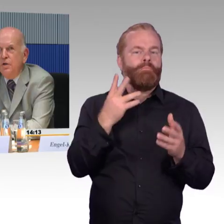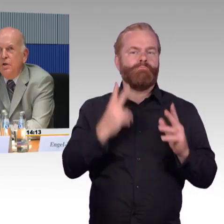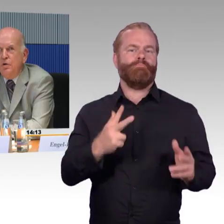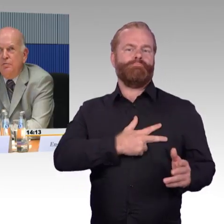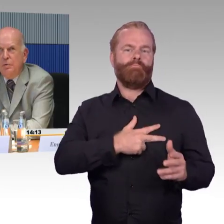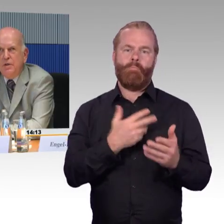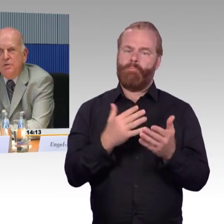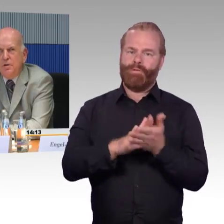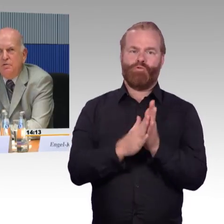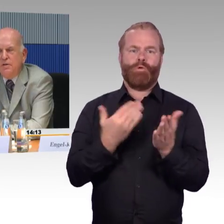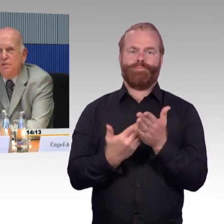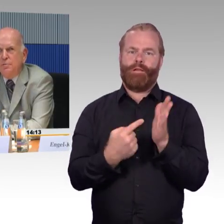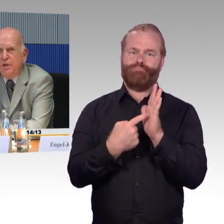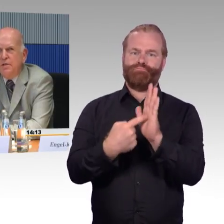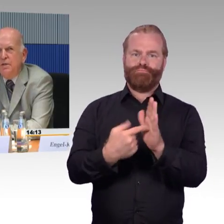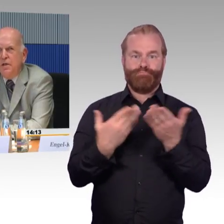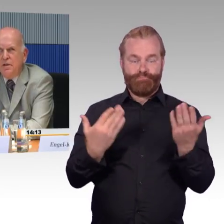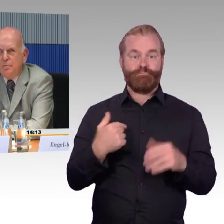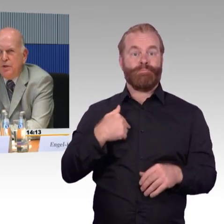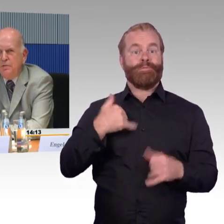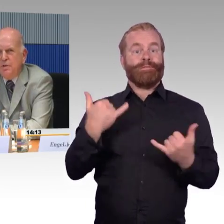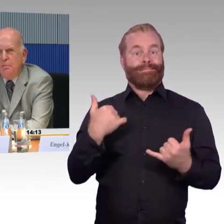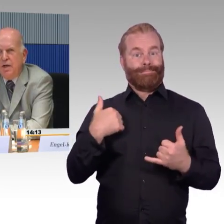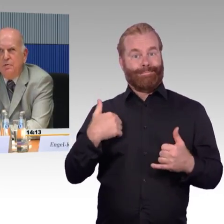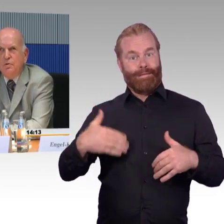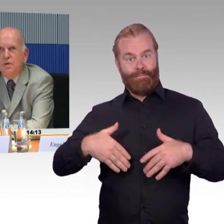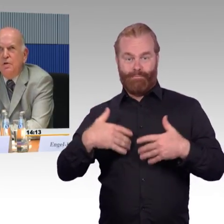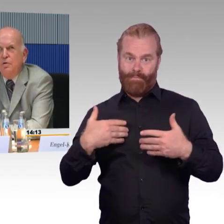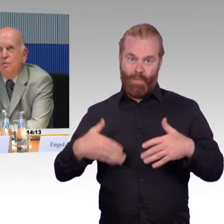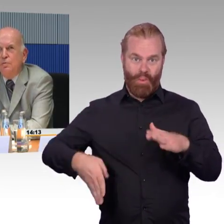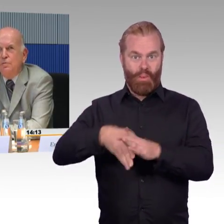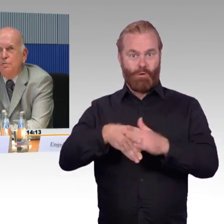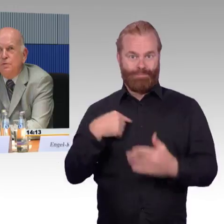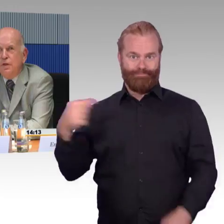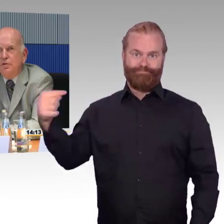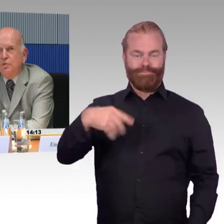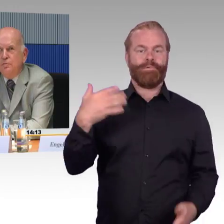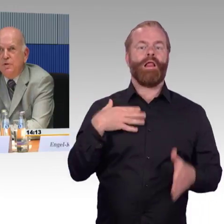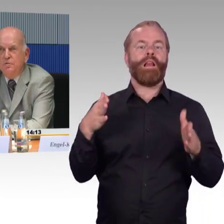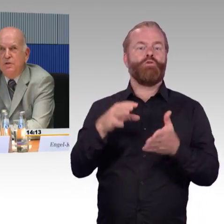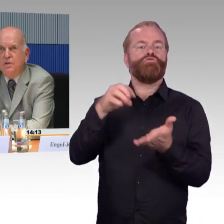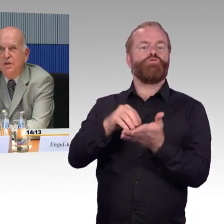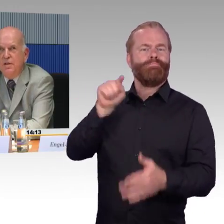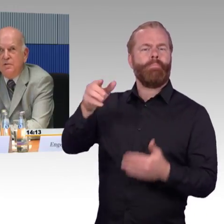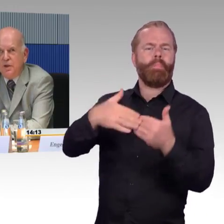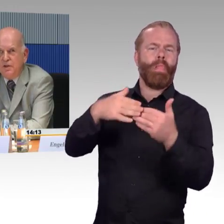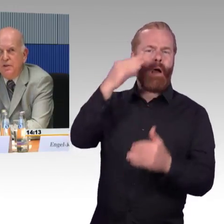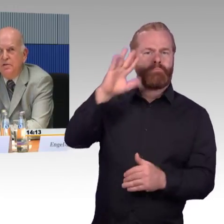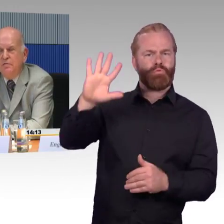Wie beginnt so etwas? Jede Reise beginnt mit der Planung und da stößt man auf die erste Barriere: